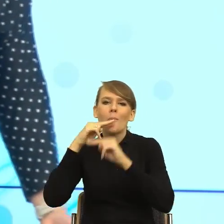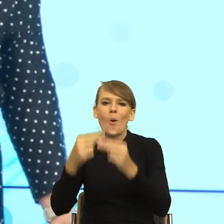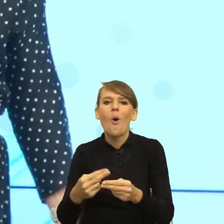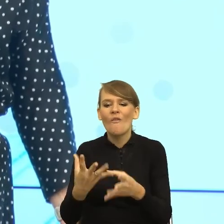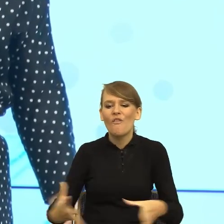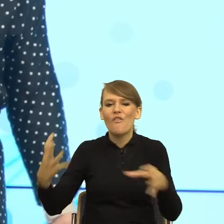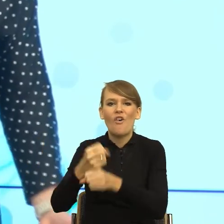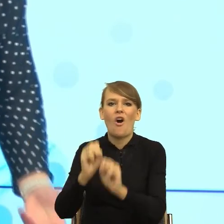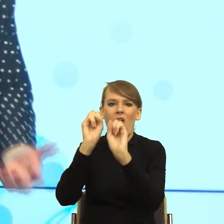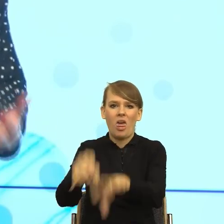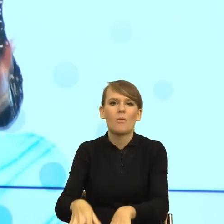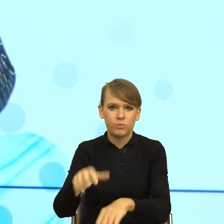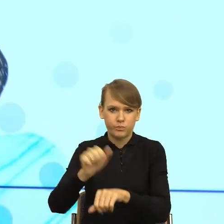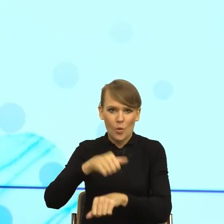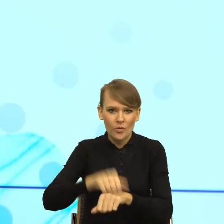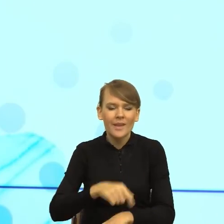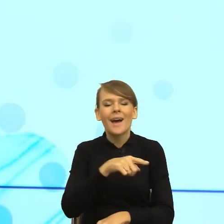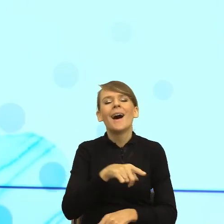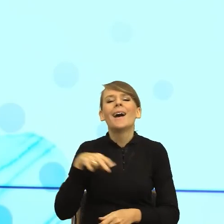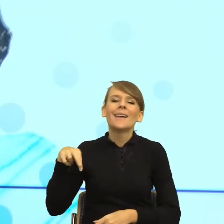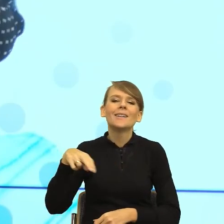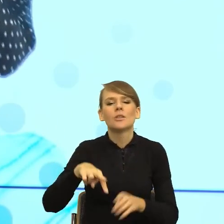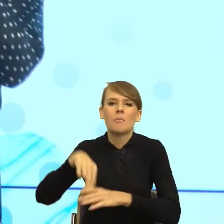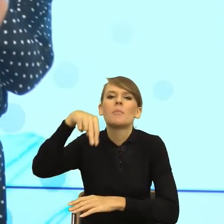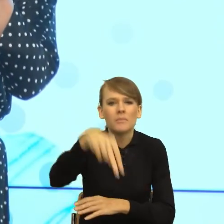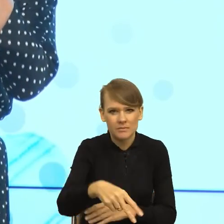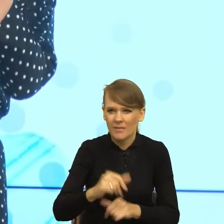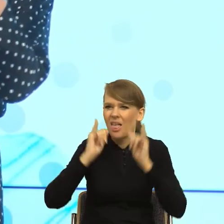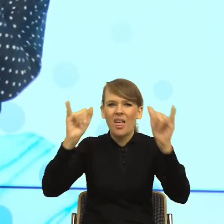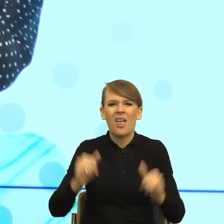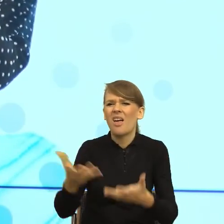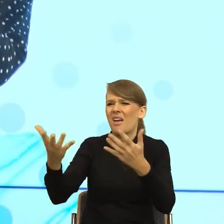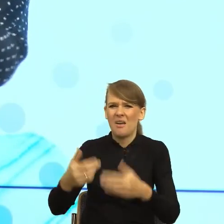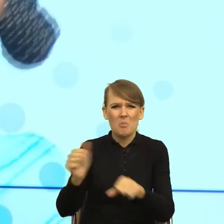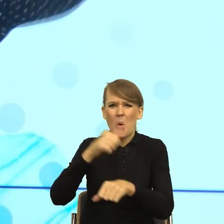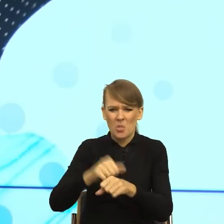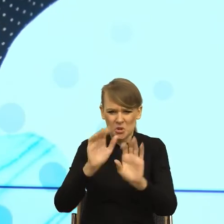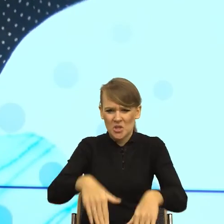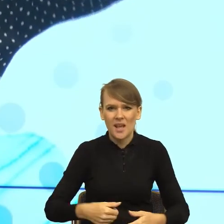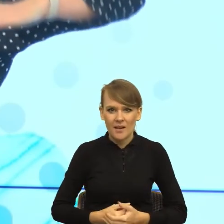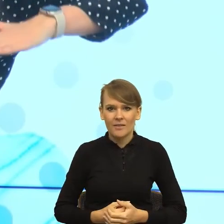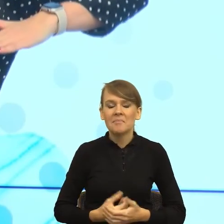buty, dlaczego nasz umysł szuka winnego? Bo w ten sposób może obniżyć swoje poczucie sprawczości,